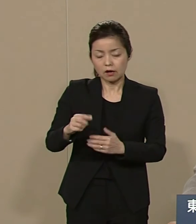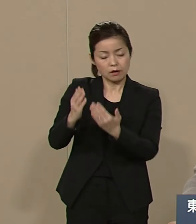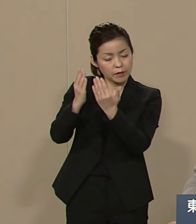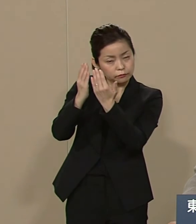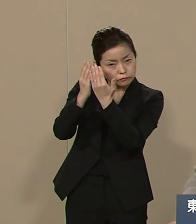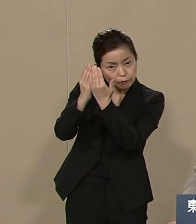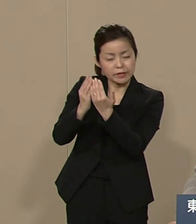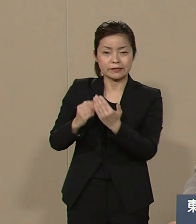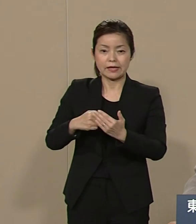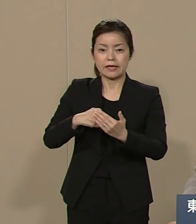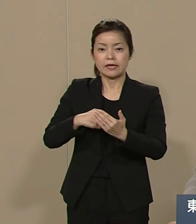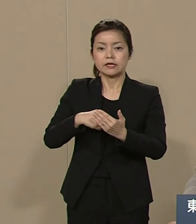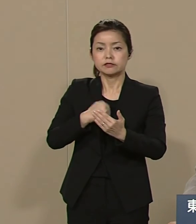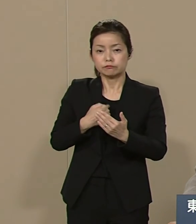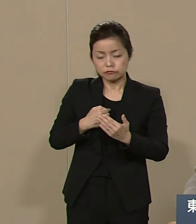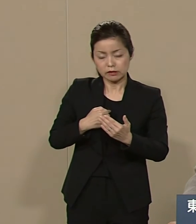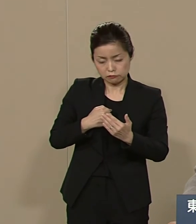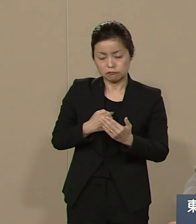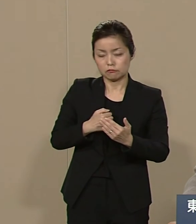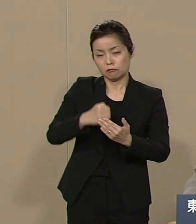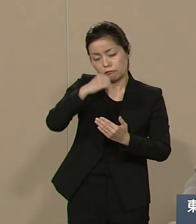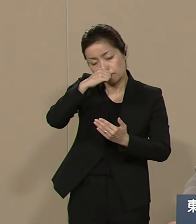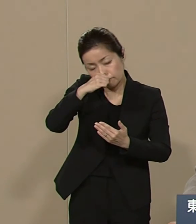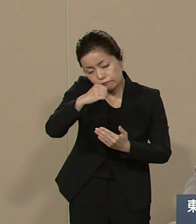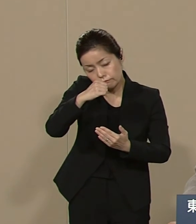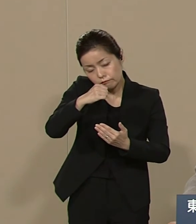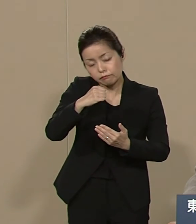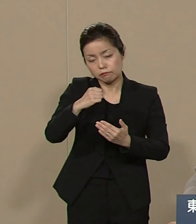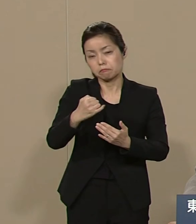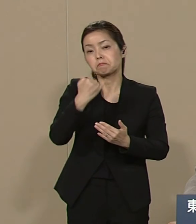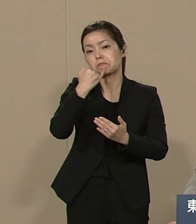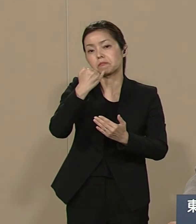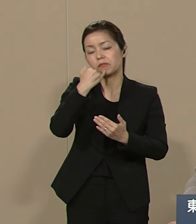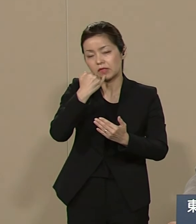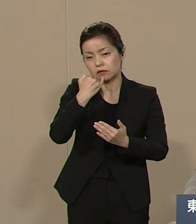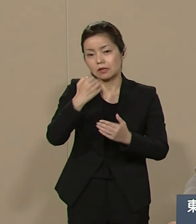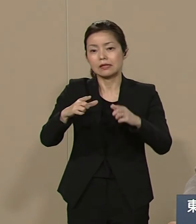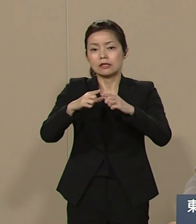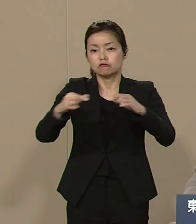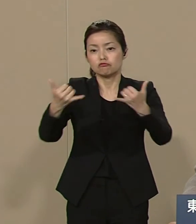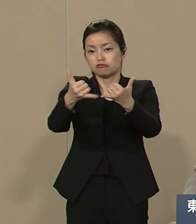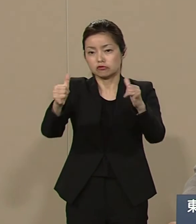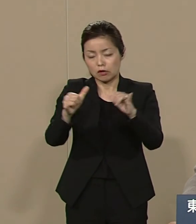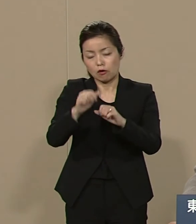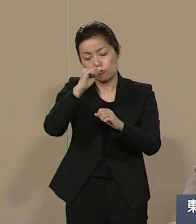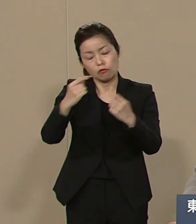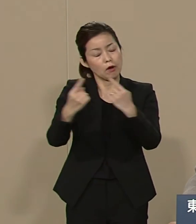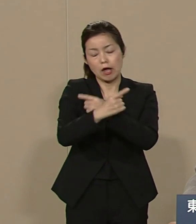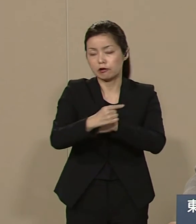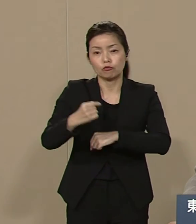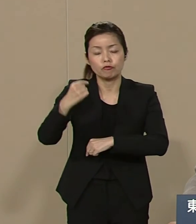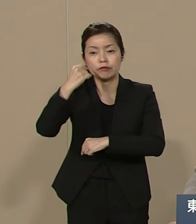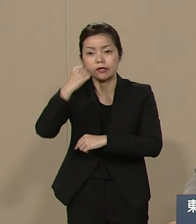自分たちばかりのことを考えても 日本の社会自体 よくなることはございません 都政をよくするためには